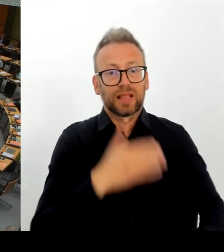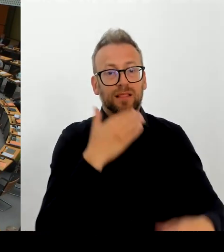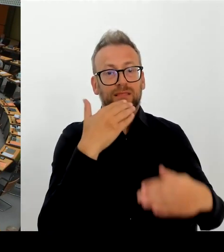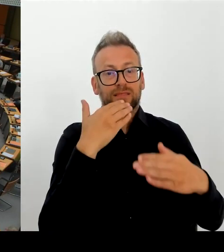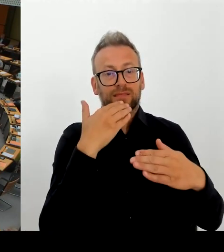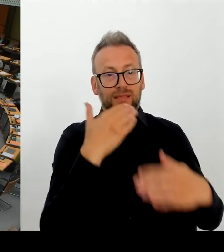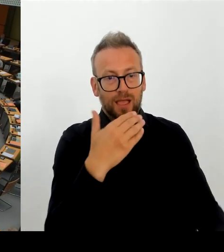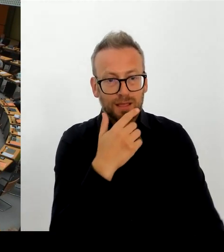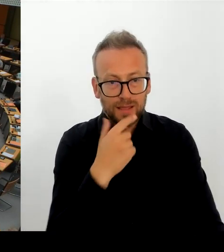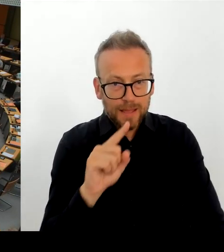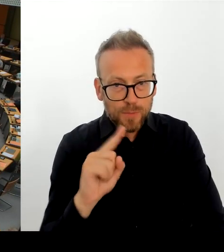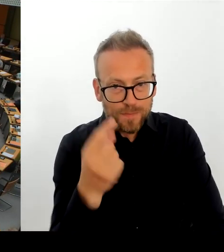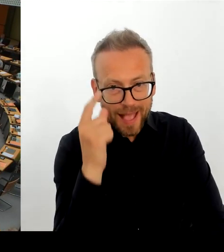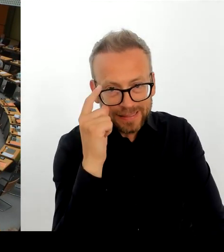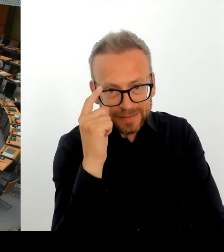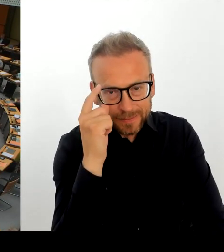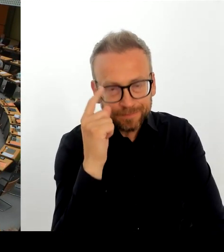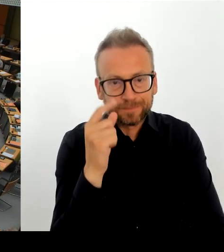dass es da vielleicht doch noch einen Weg zurück gibt.